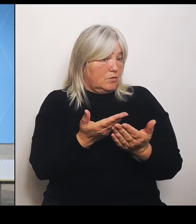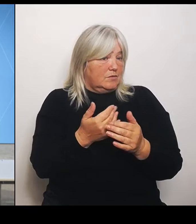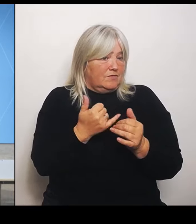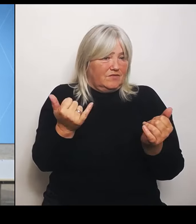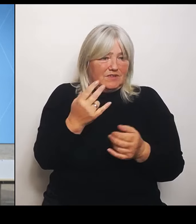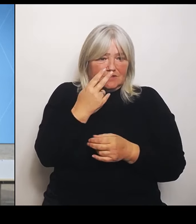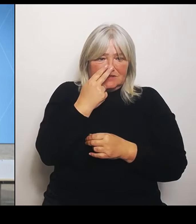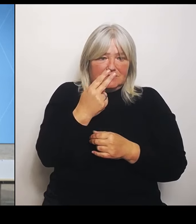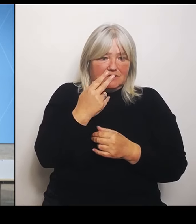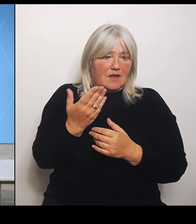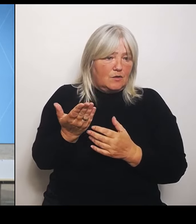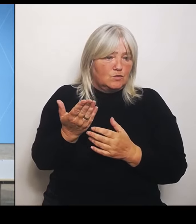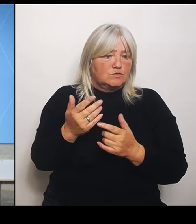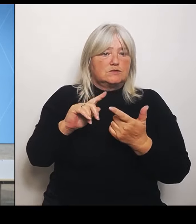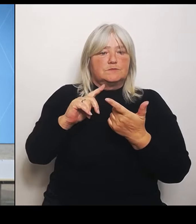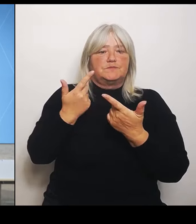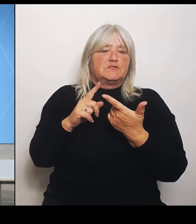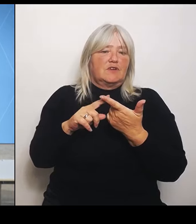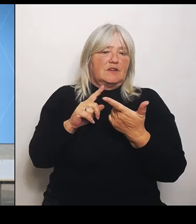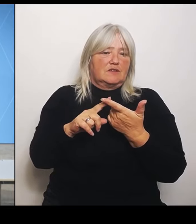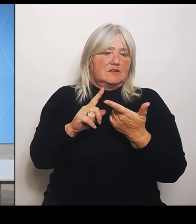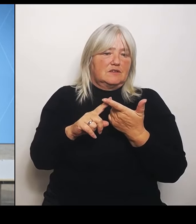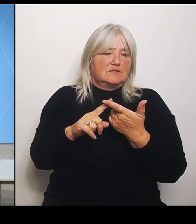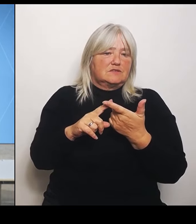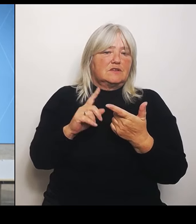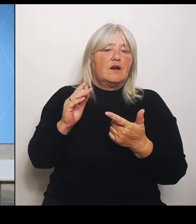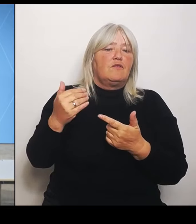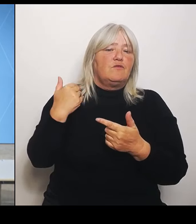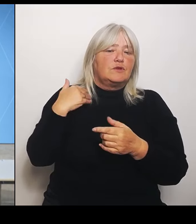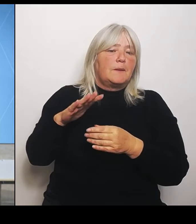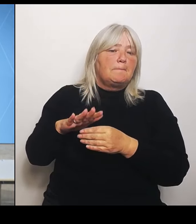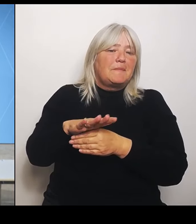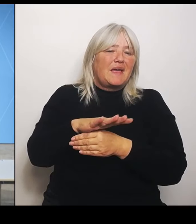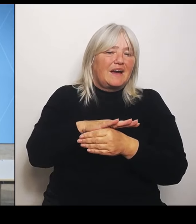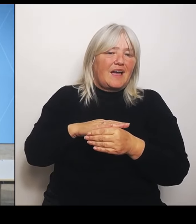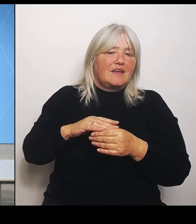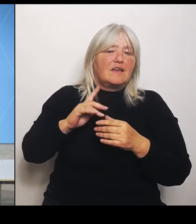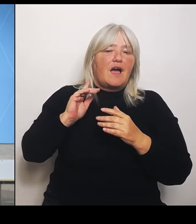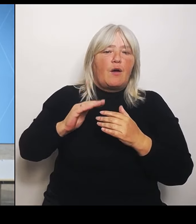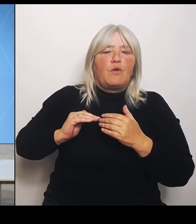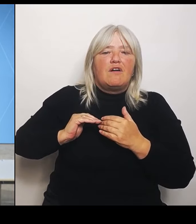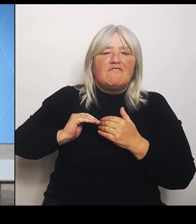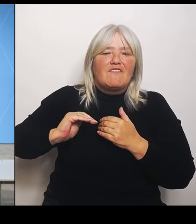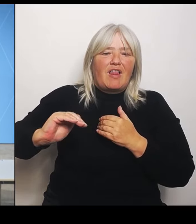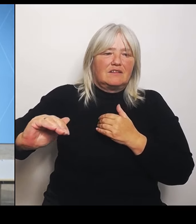ja in dem Bereich auch Felder absichtlich überschwemmt, um Ortschaften zum Teil zu retten?